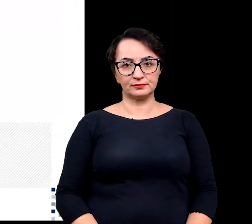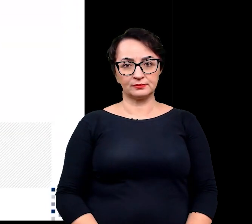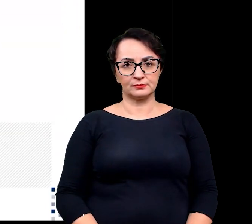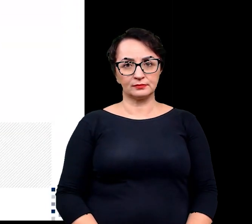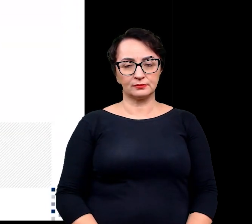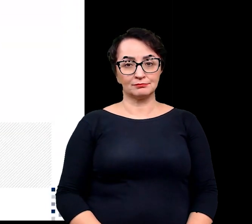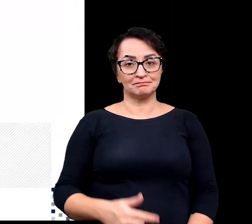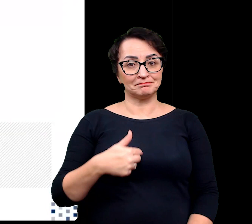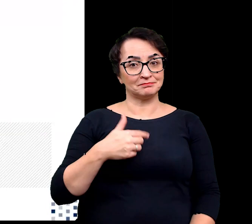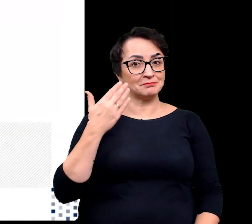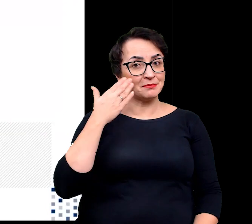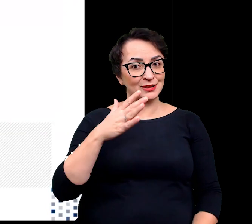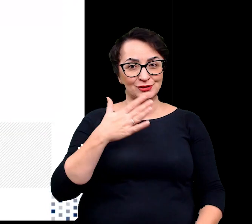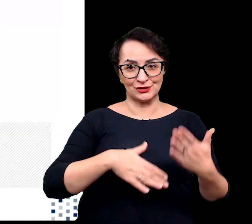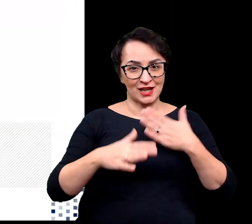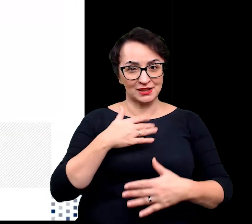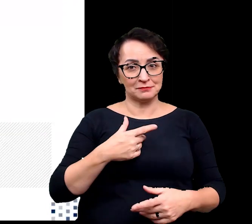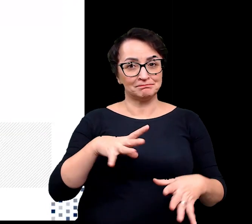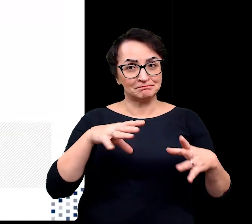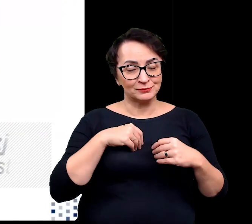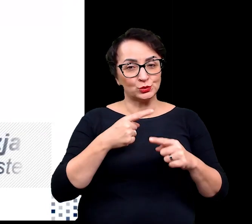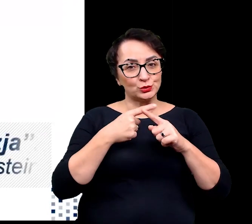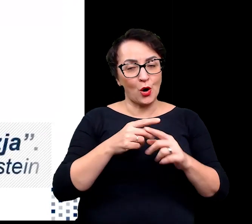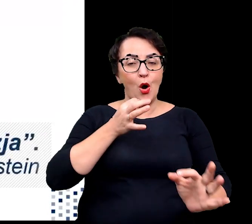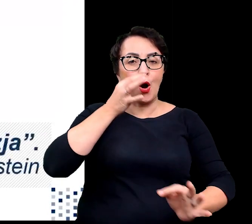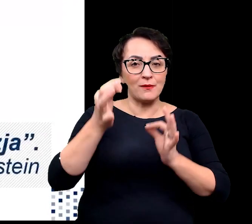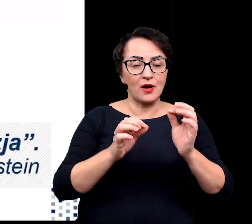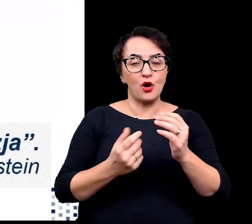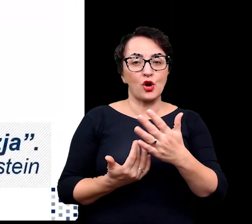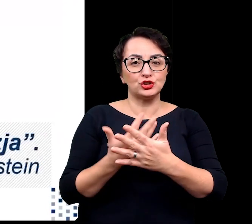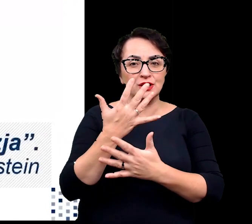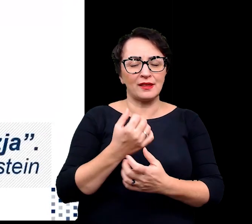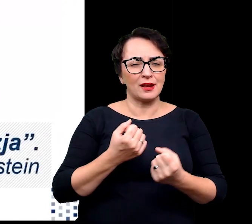Bardzo się cieszę, że mogłam wam pokrótce opowiedzieć o roślinach ekstremalnych